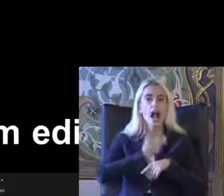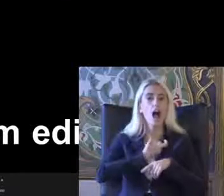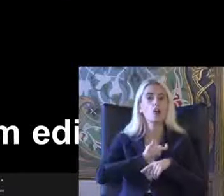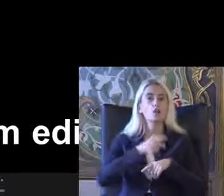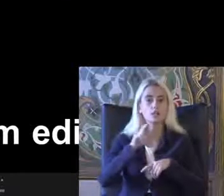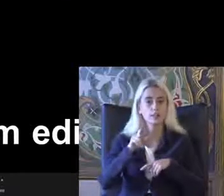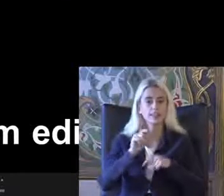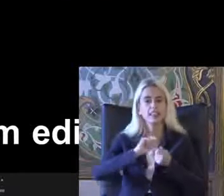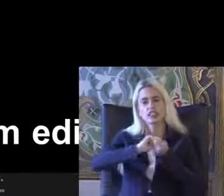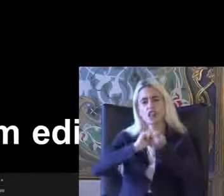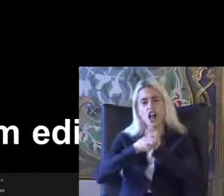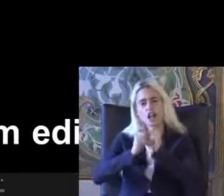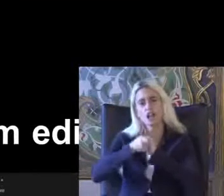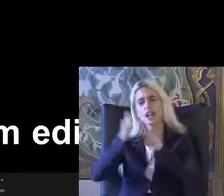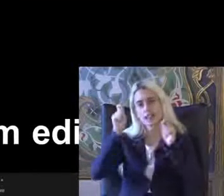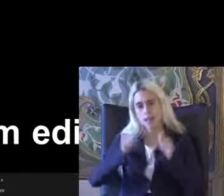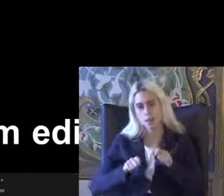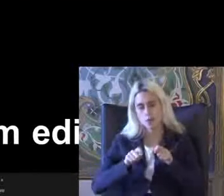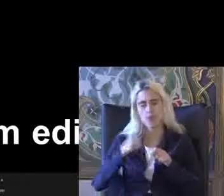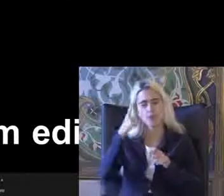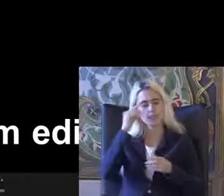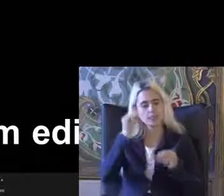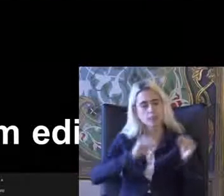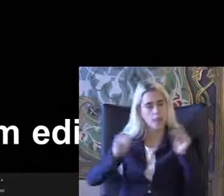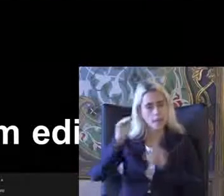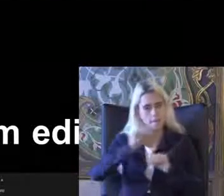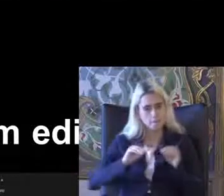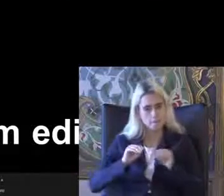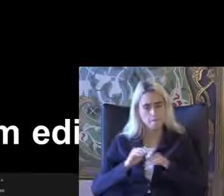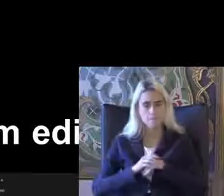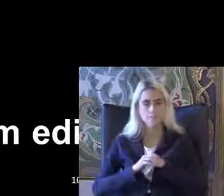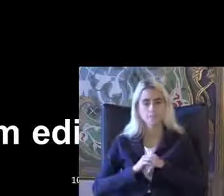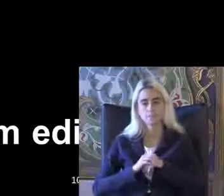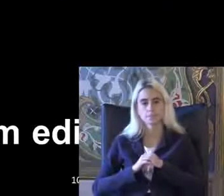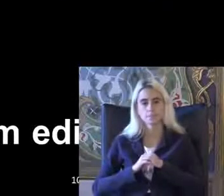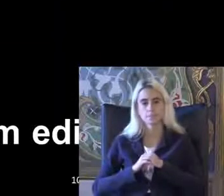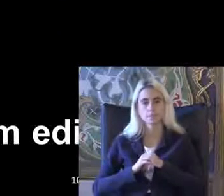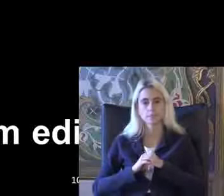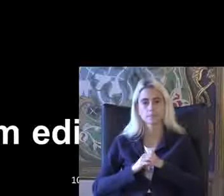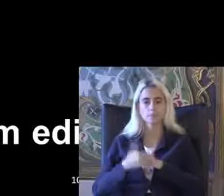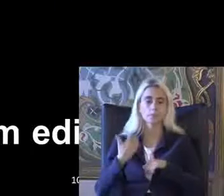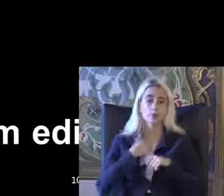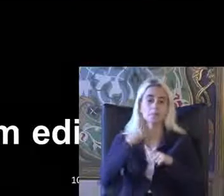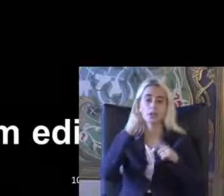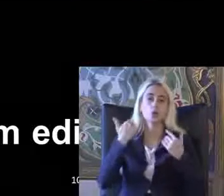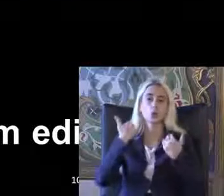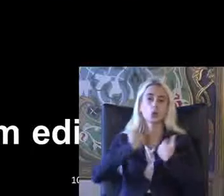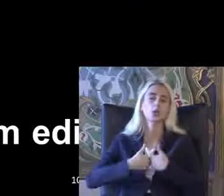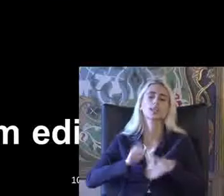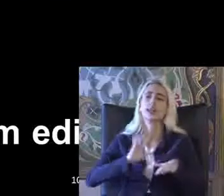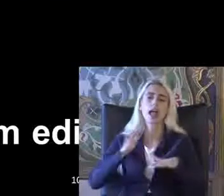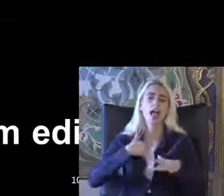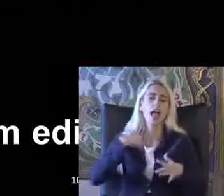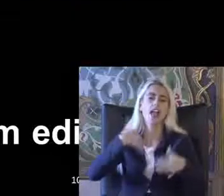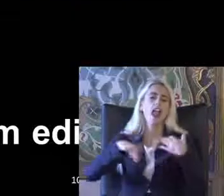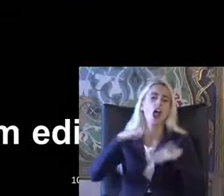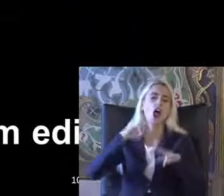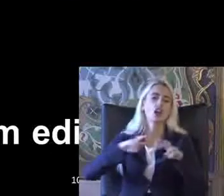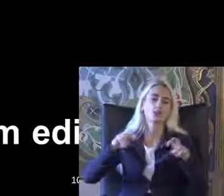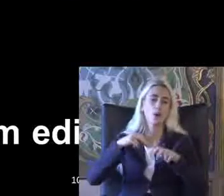Değişikler yapılıyor Tadım dar ekleniyor Ben 1o Okçu değilim bir engellilik araştırma 17 anne bunu